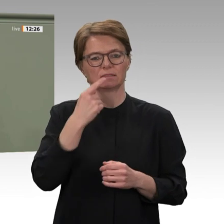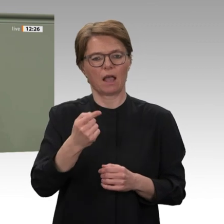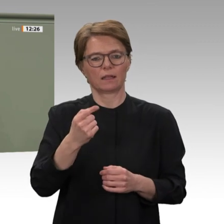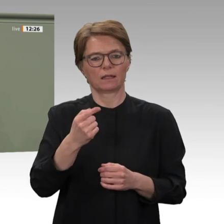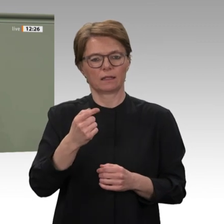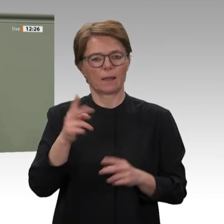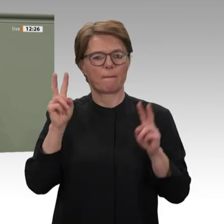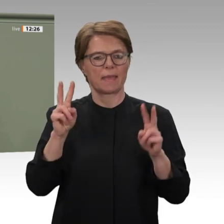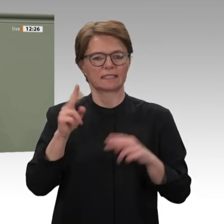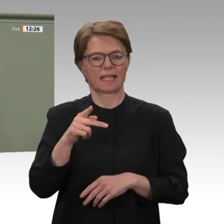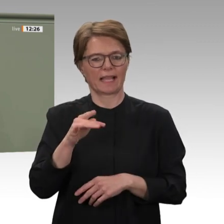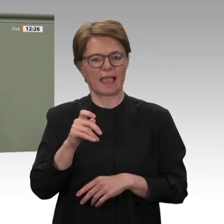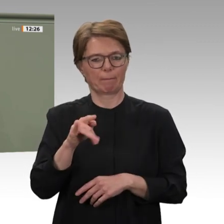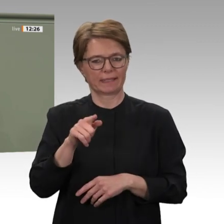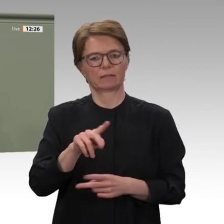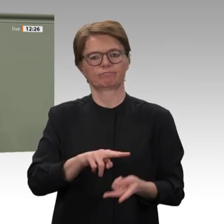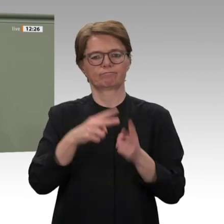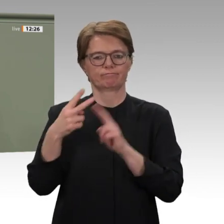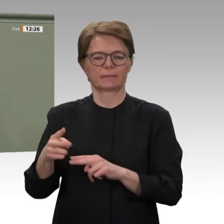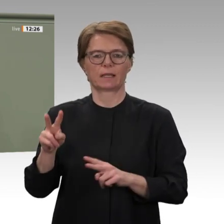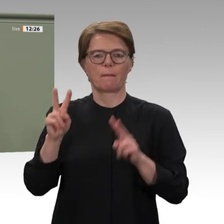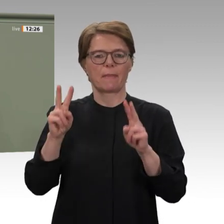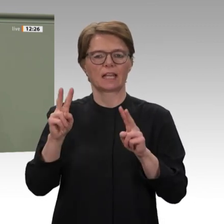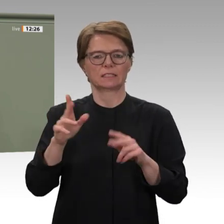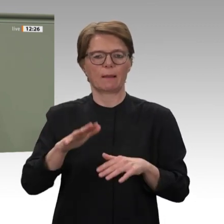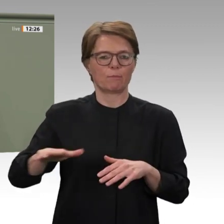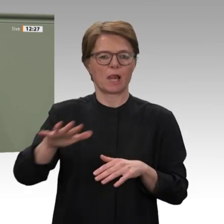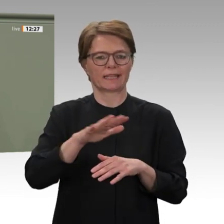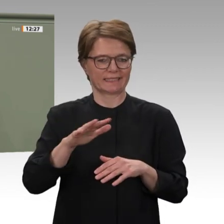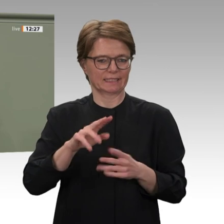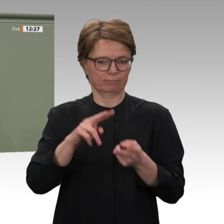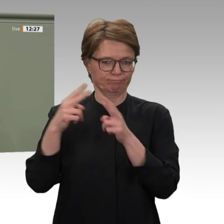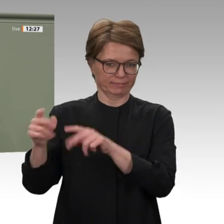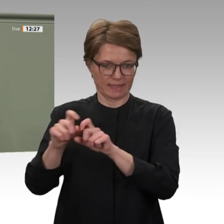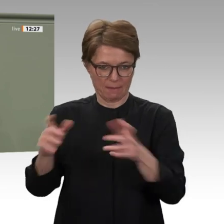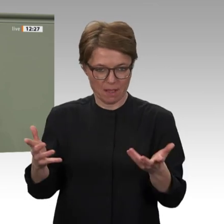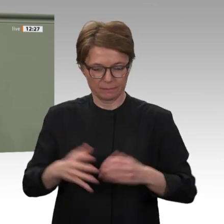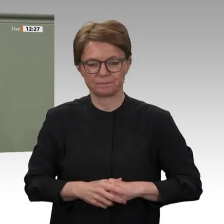denn im Herbst 2020 soll die Mission enden. Damit endet aber keineswegs das deutsche